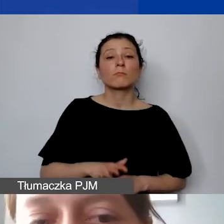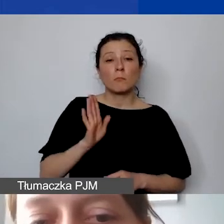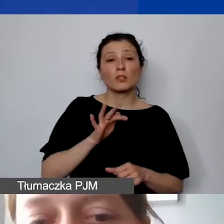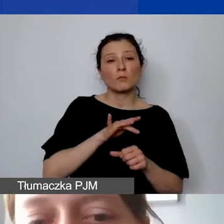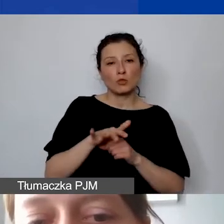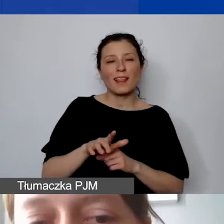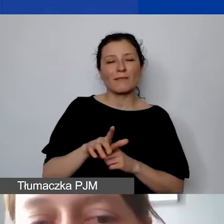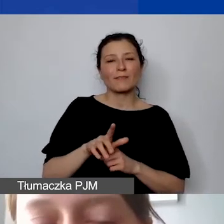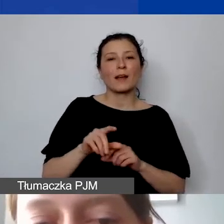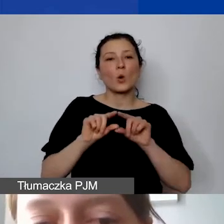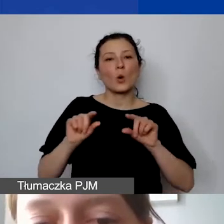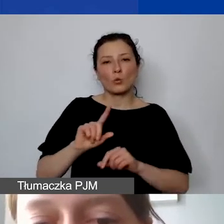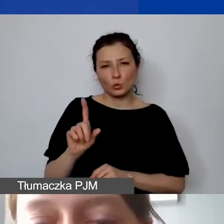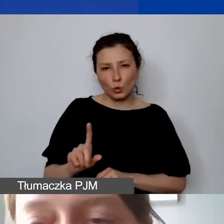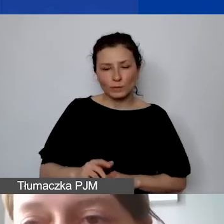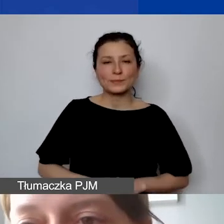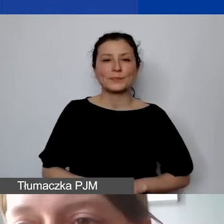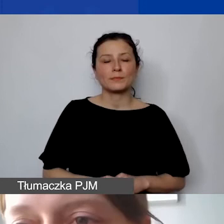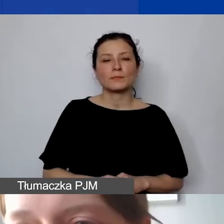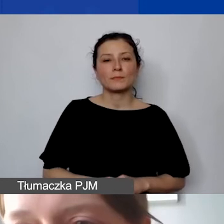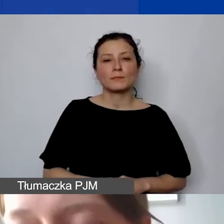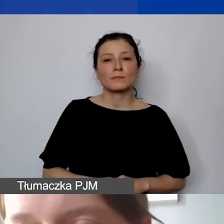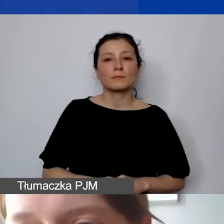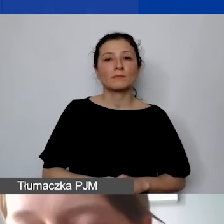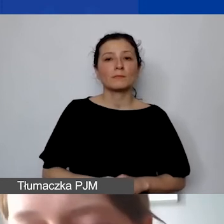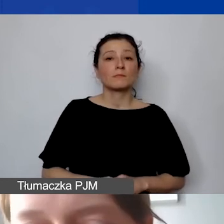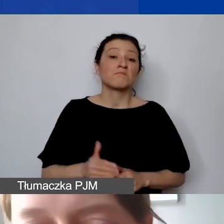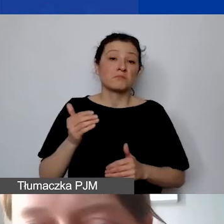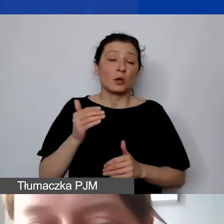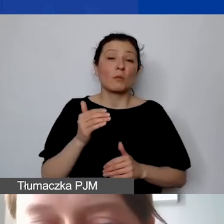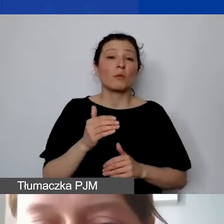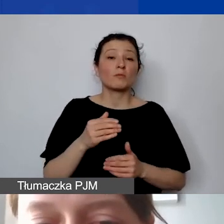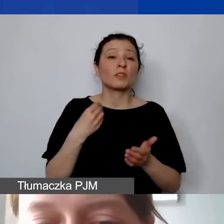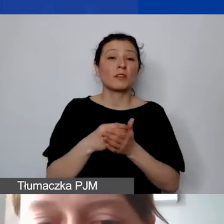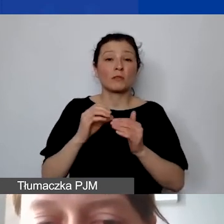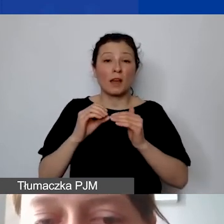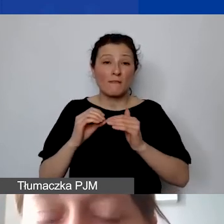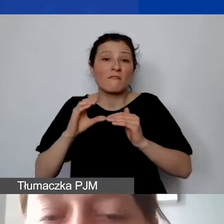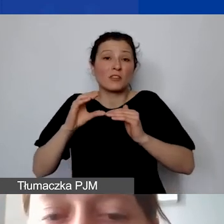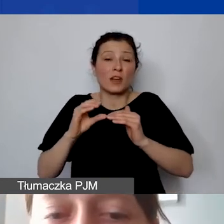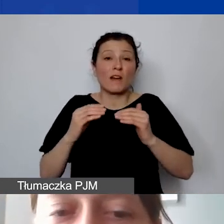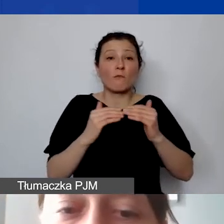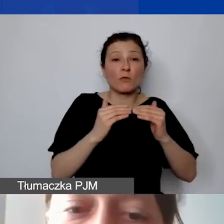może to być wyższa kwota w złotówkach, niż państwo założą w preliminarzu,